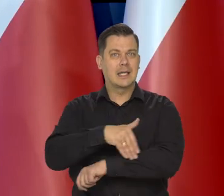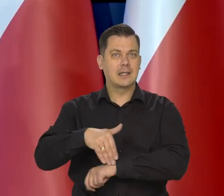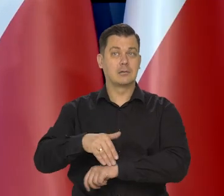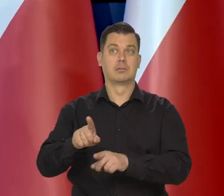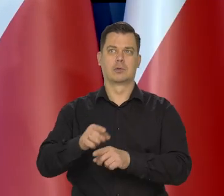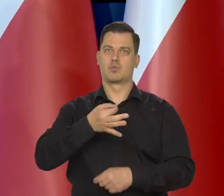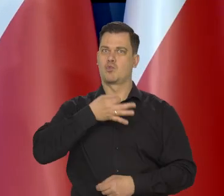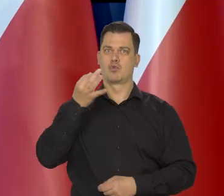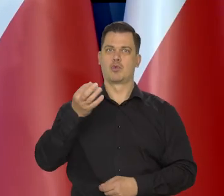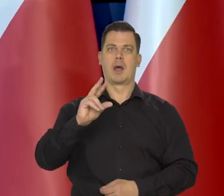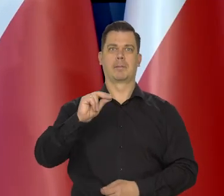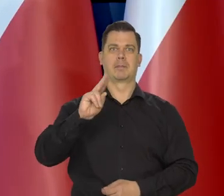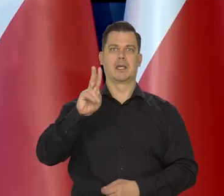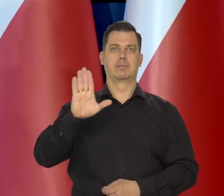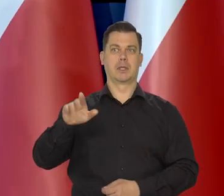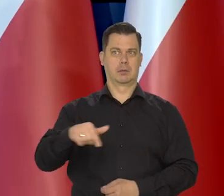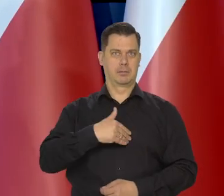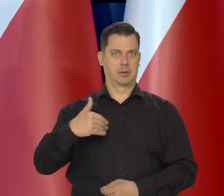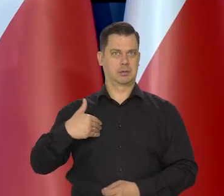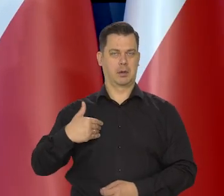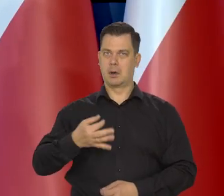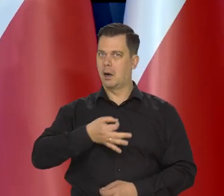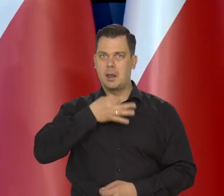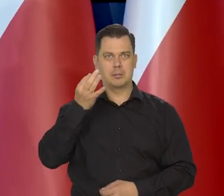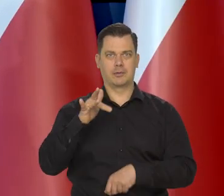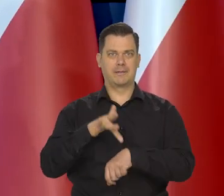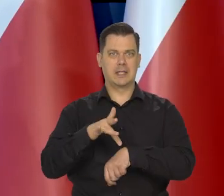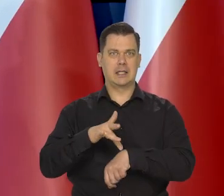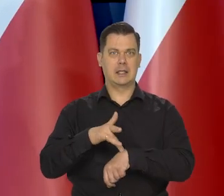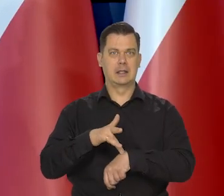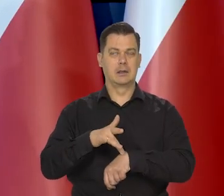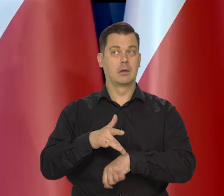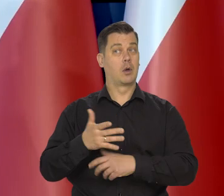a także lepsze dane o PKB z kraju niż się wszyscy spodziewali,